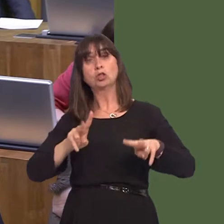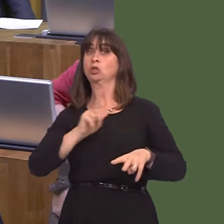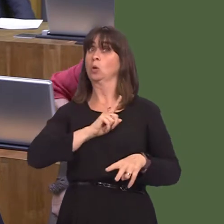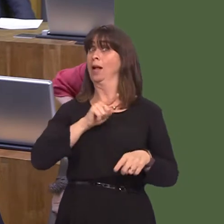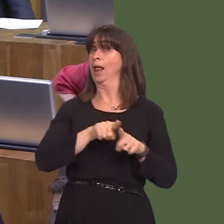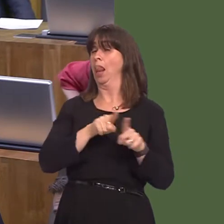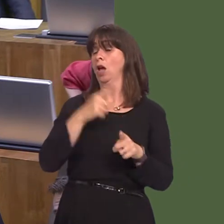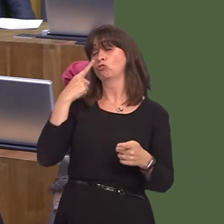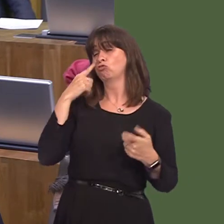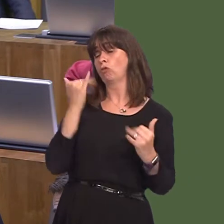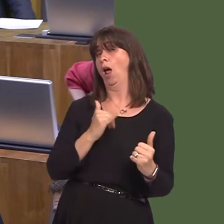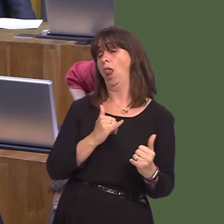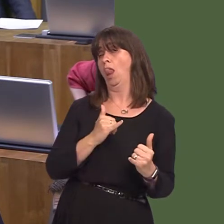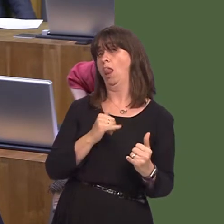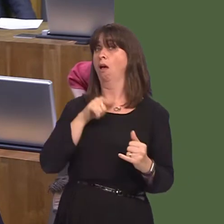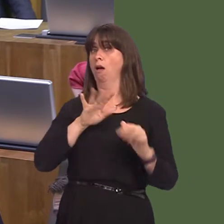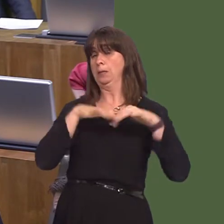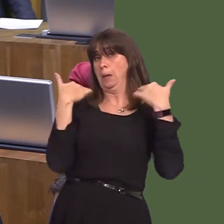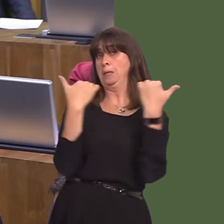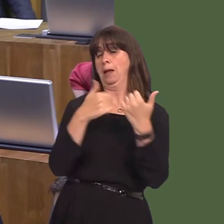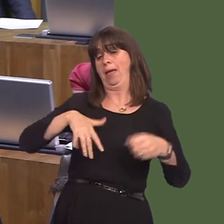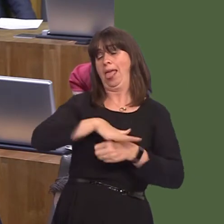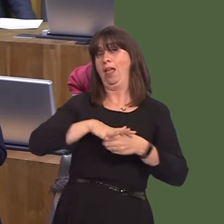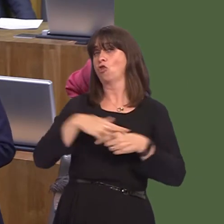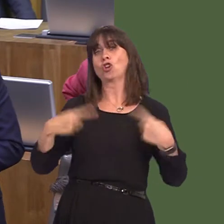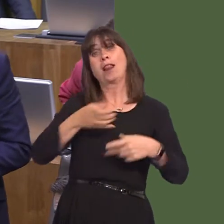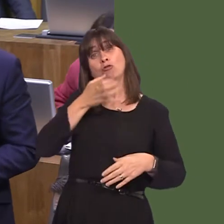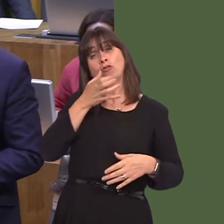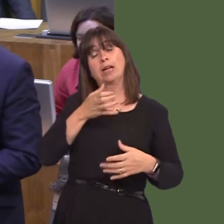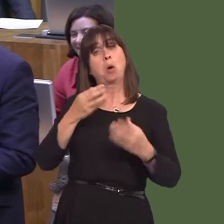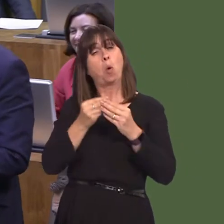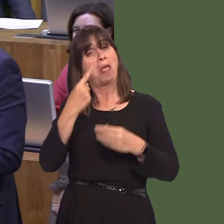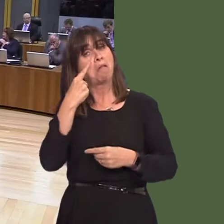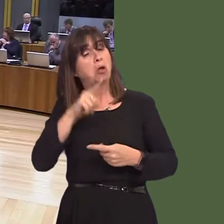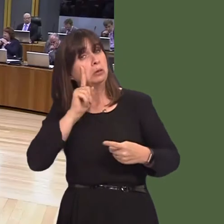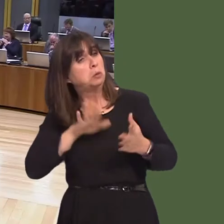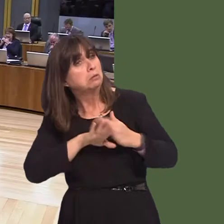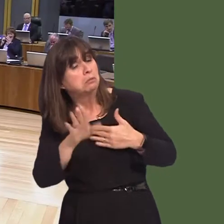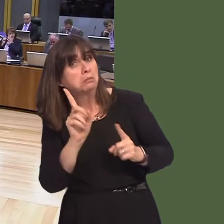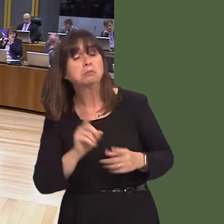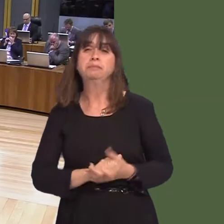call it thatóthat's being pioneered in order to see what the effect will be. Y Llywydd / The Llywydd: Cwestiynau nawr gan arweinwyr y pleidiau. Arweinydd Plaid Cymru,